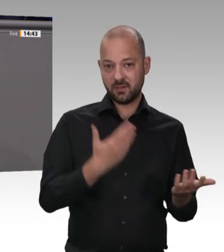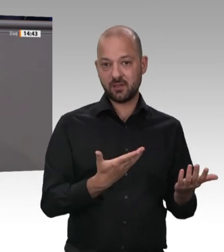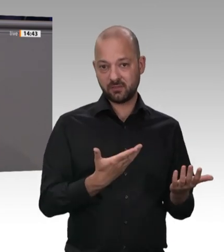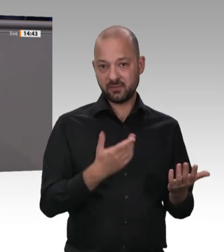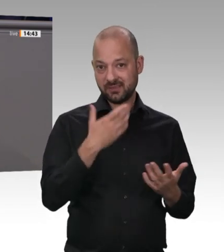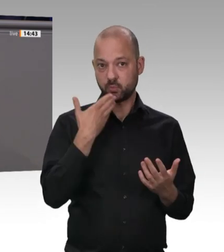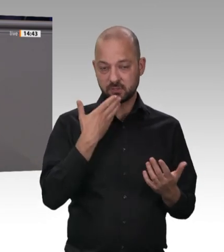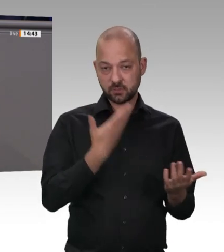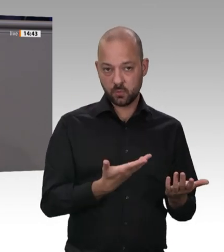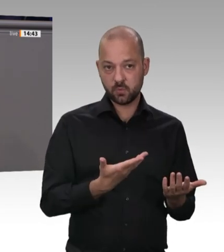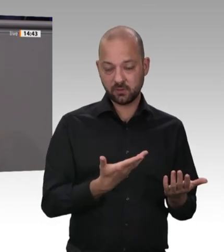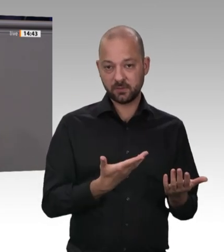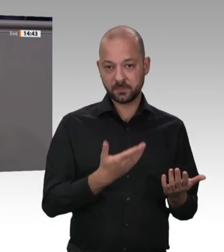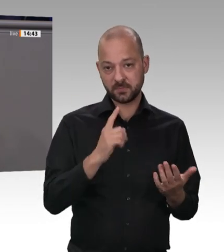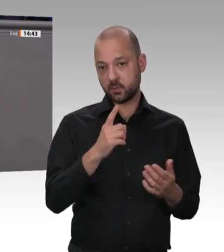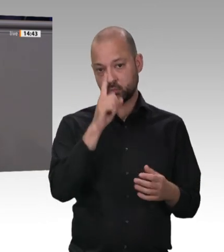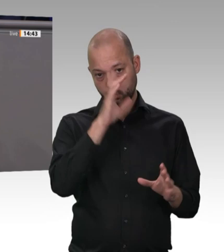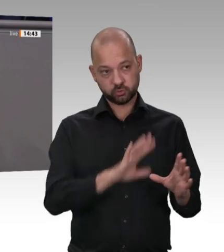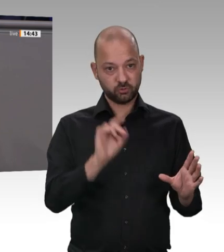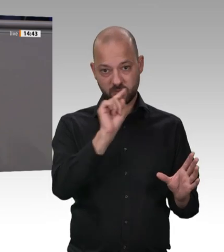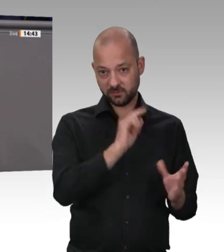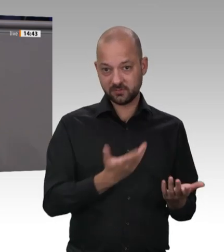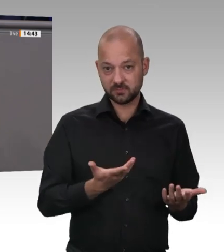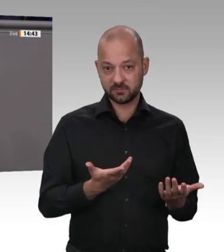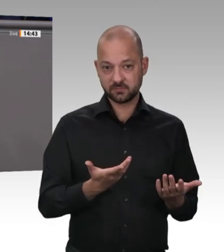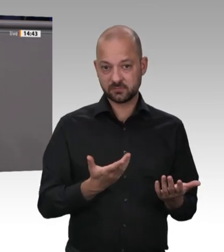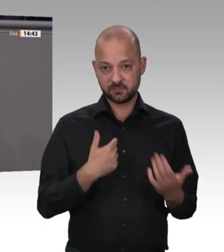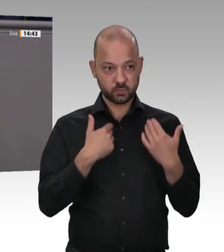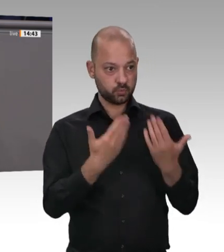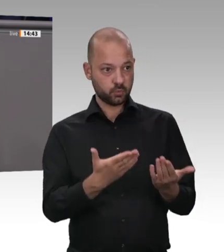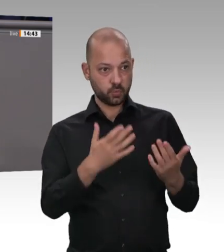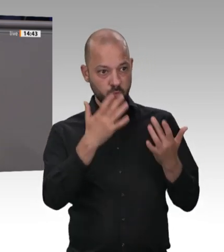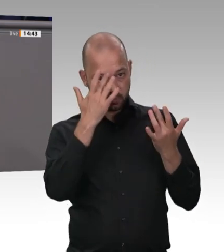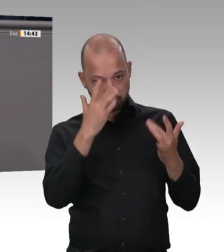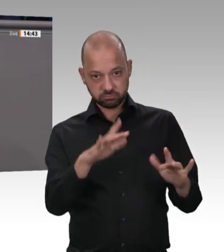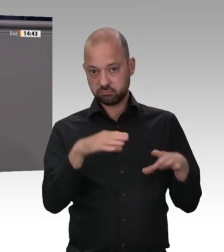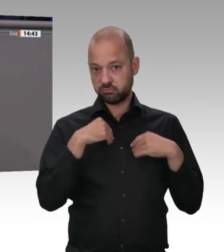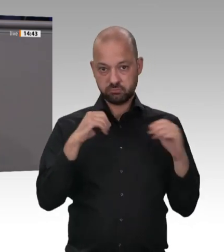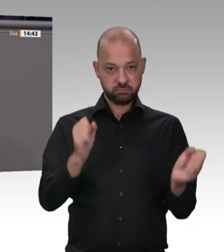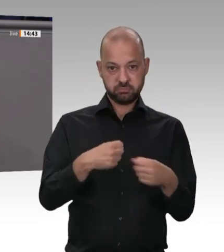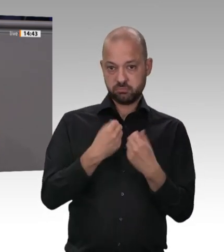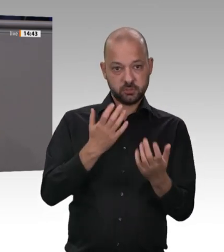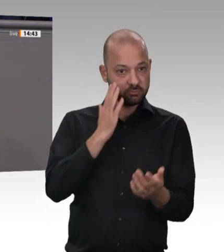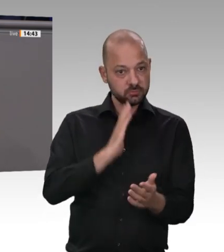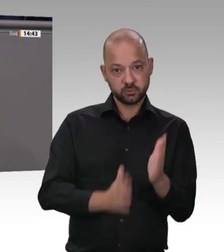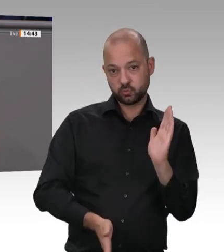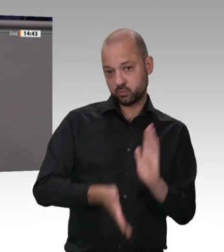Dieses Geschäftsmodell funktioniert doch so: Im Kernbereich der Produktion arbeiten